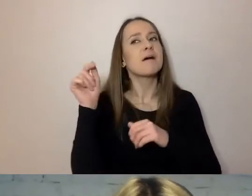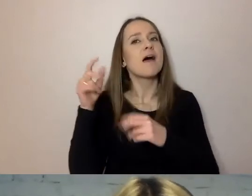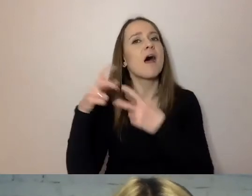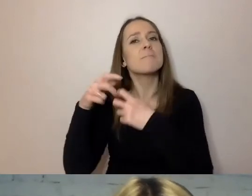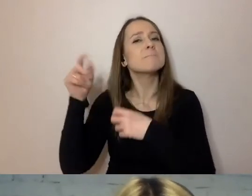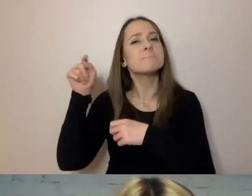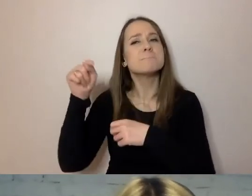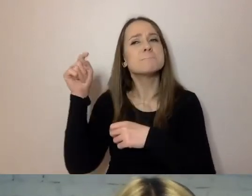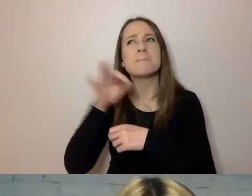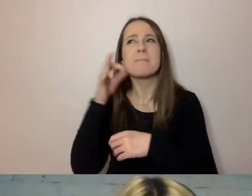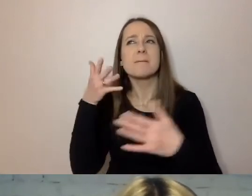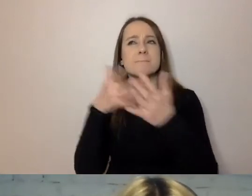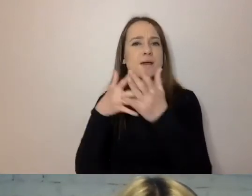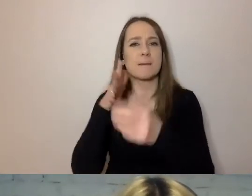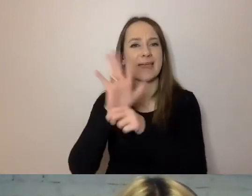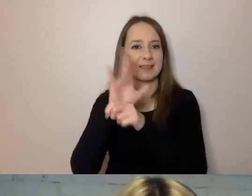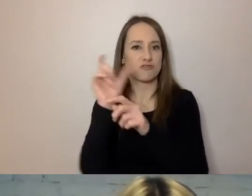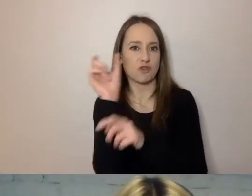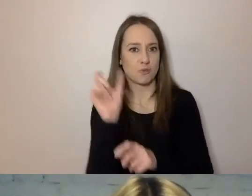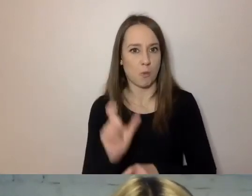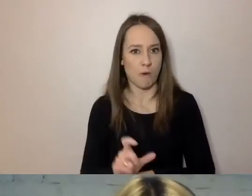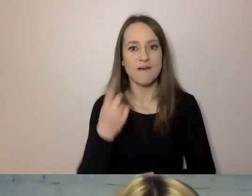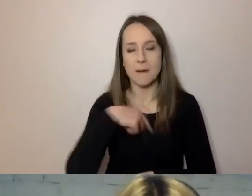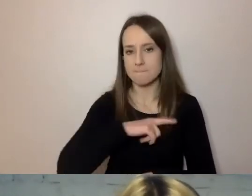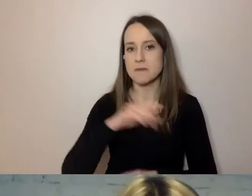To konkretna miara, którą możemy sprawdzić, czy nasz tekst jest dobry.